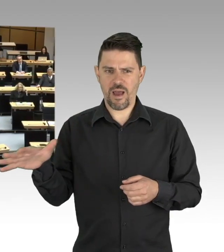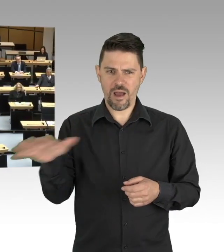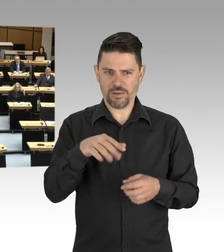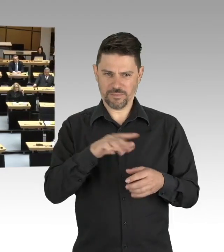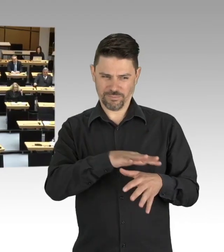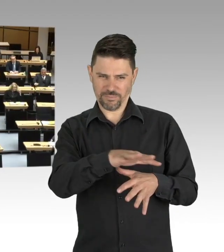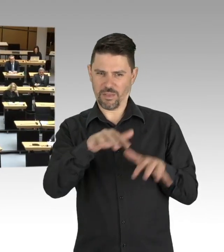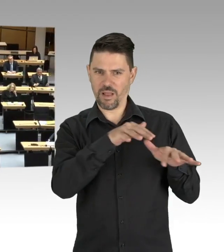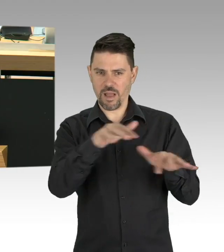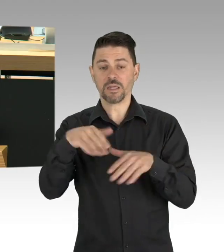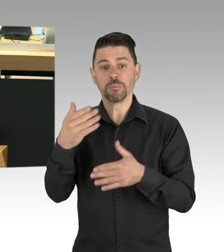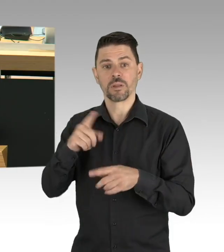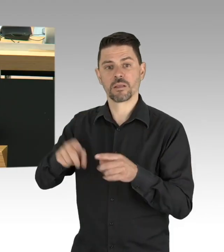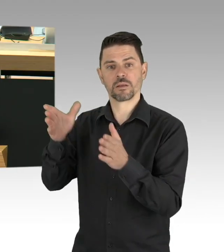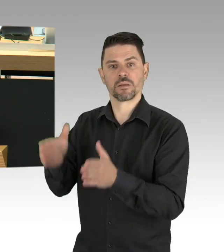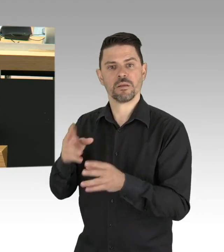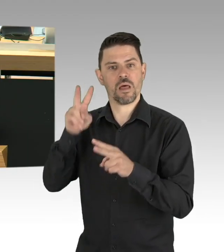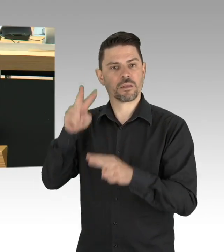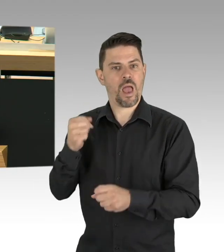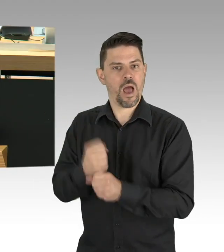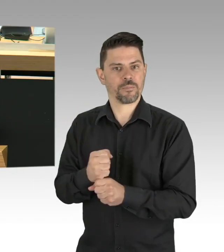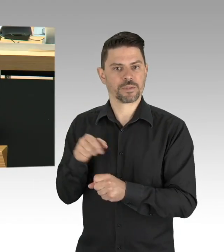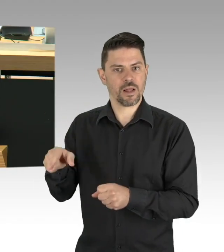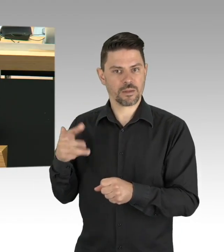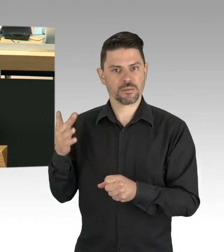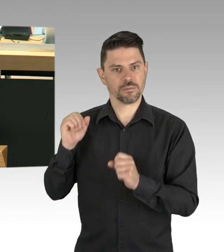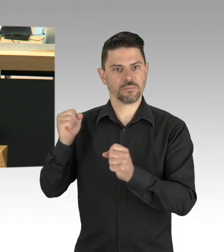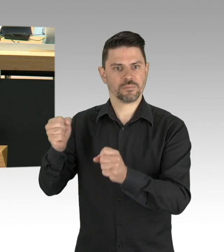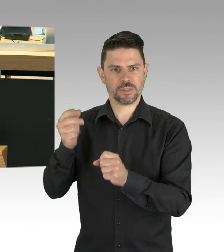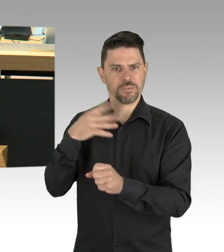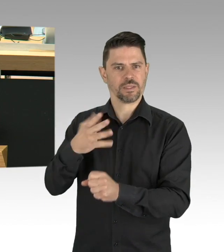Meine Damen und Herren, der Infektionsschutz bleibt wichtig, die Pandemiegefahr ist nicht gebannt,